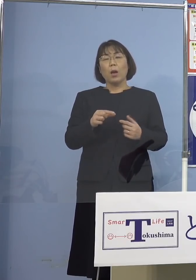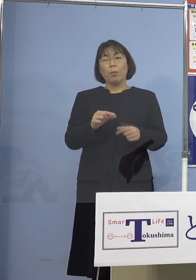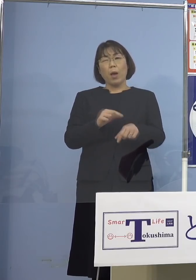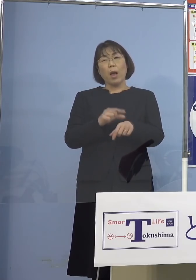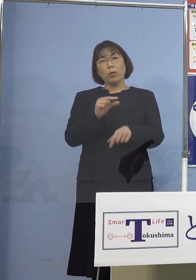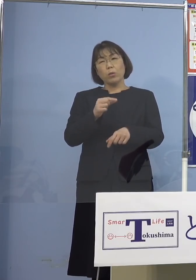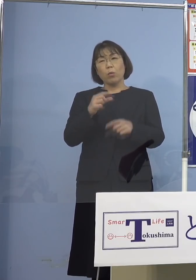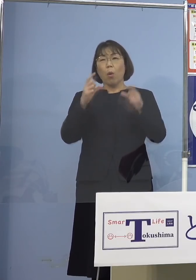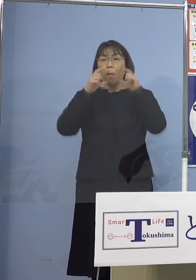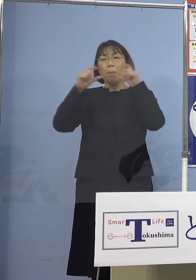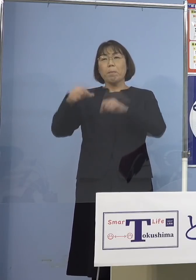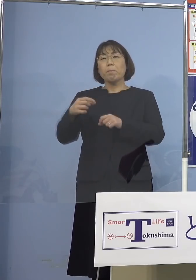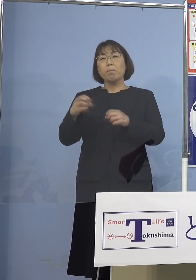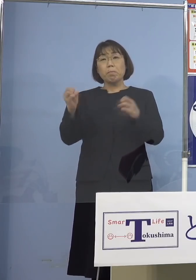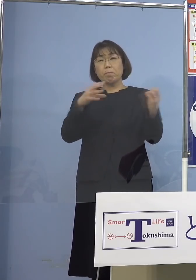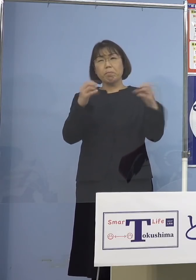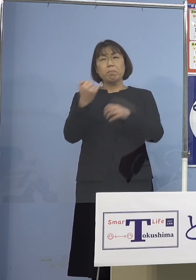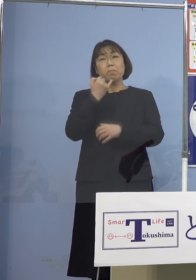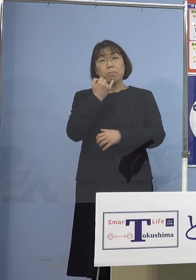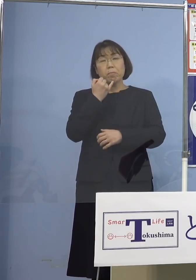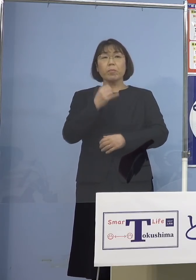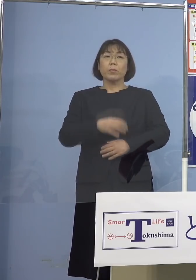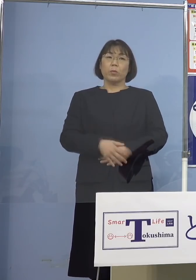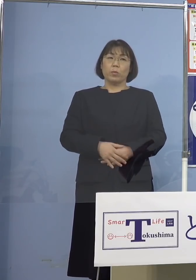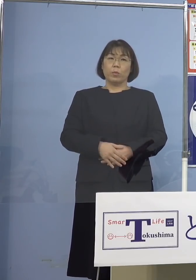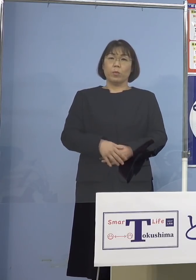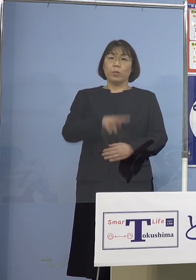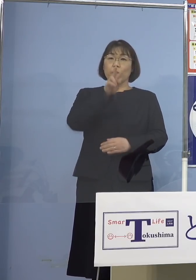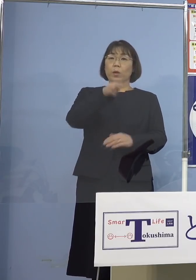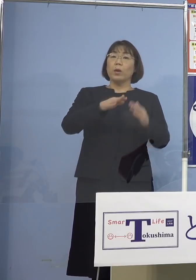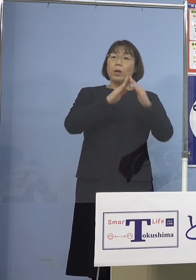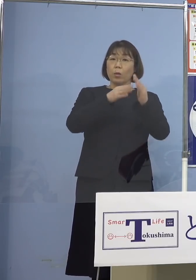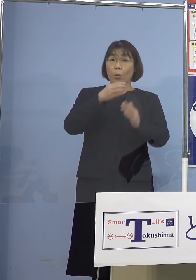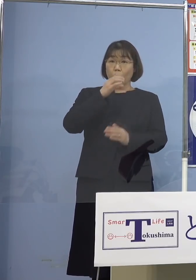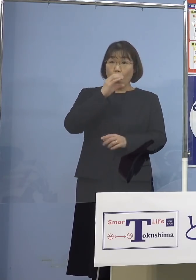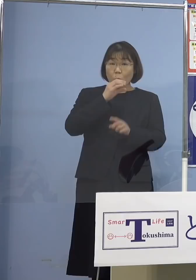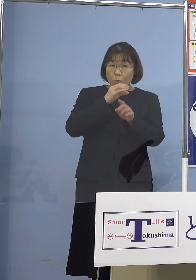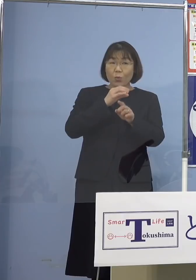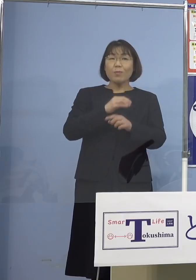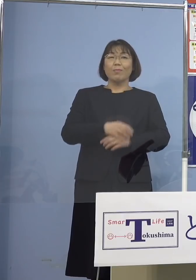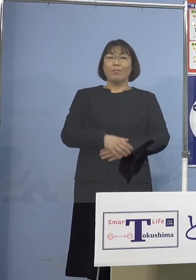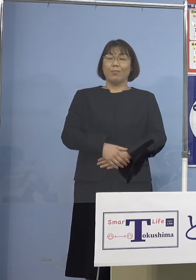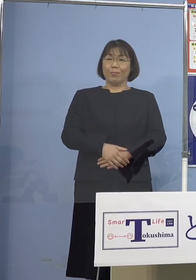会話したっていいじゃないとかですね あるいは寮でちょっと一杯やるのに